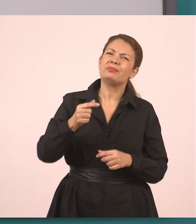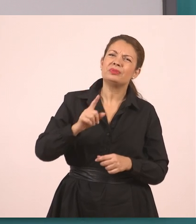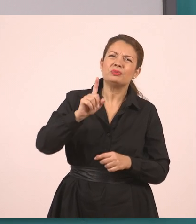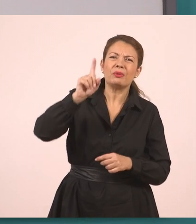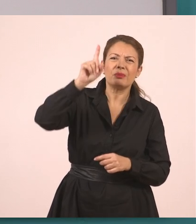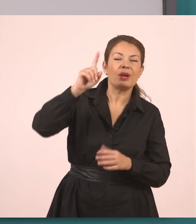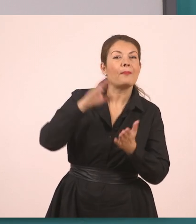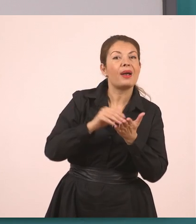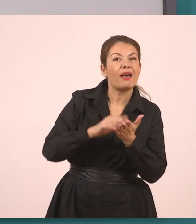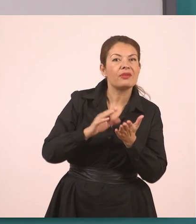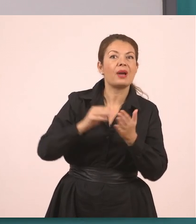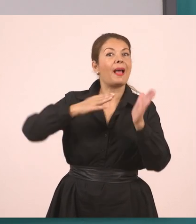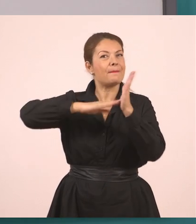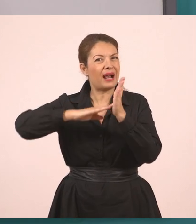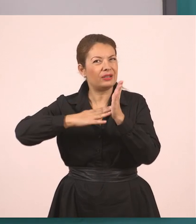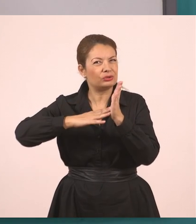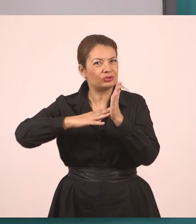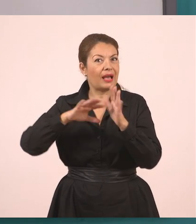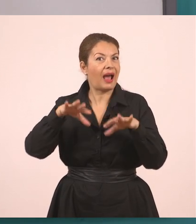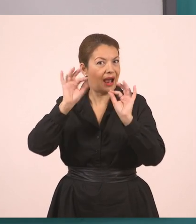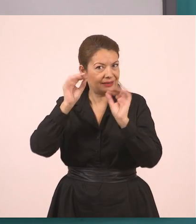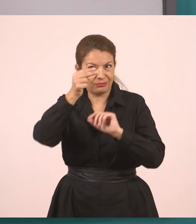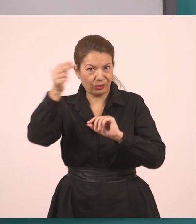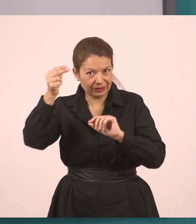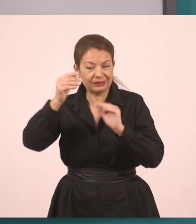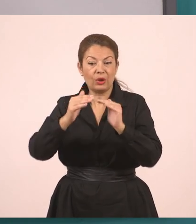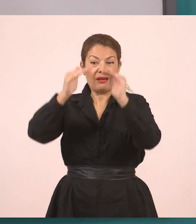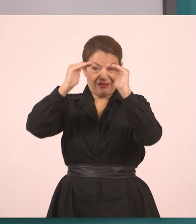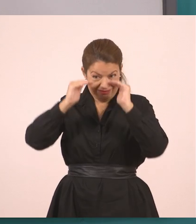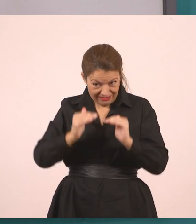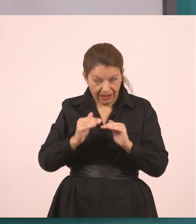Η μητέρα. Τι έκανε λοιπόν αυτή η μητέρα;